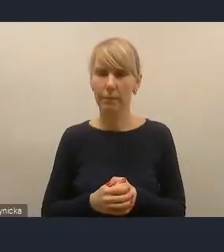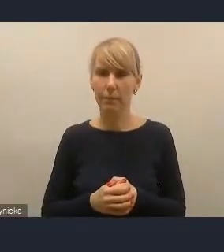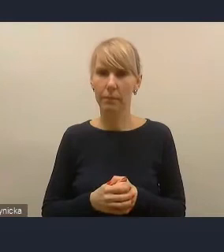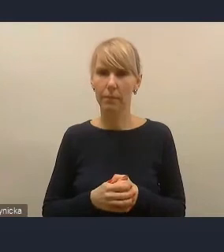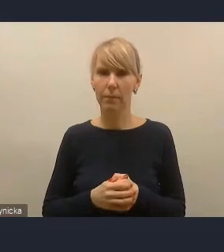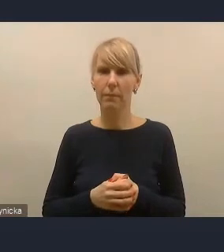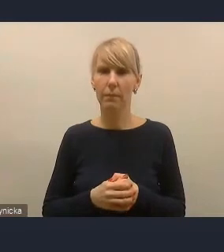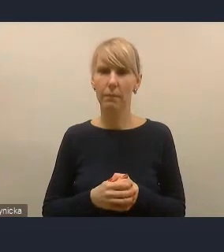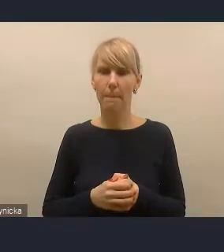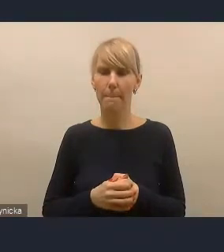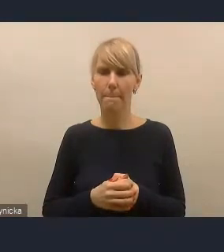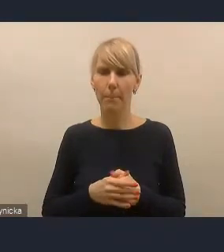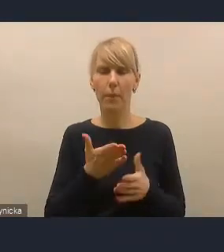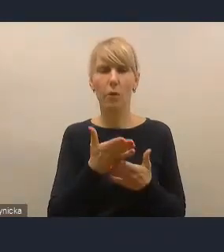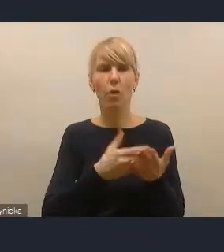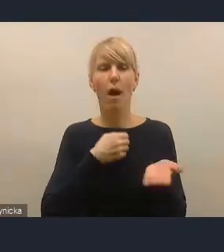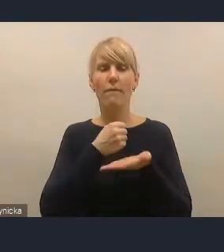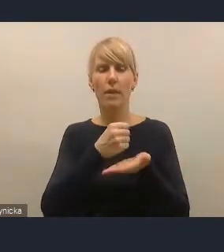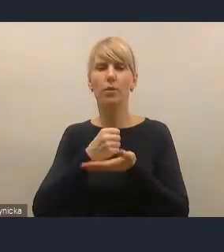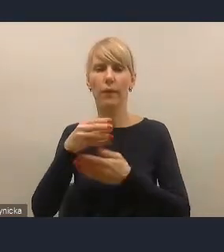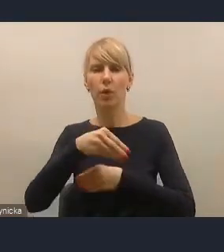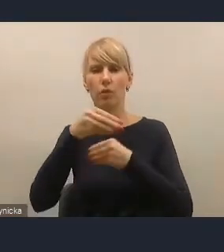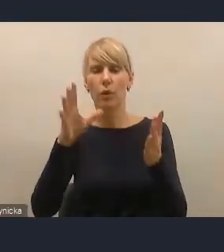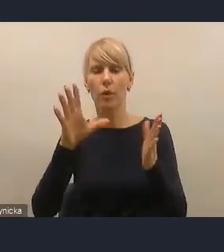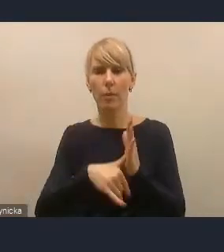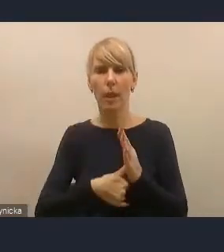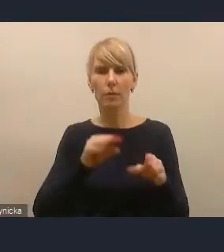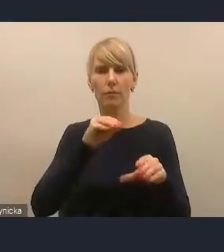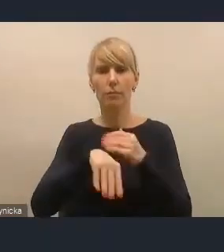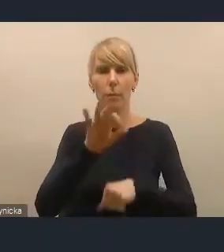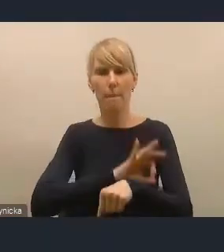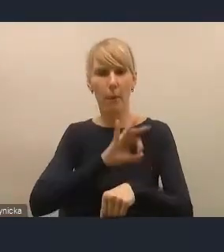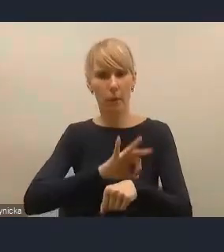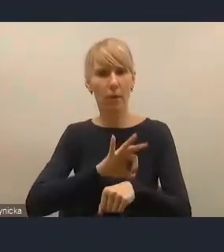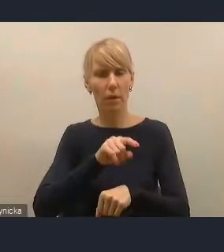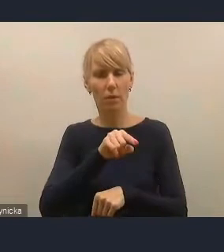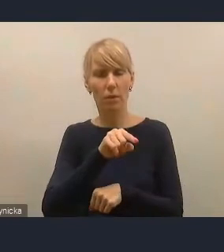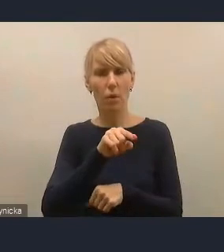i finansowania rozwoju miast tak naprawdę w projekcie, może zostać rozszerzone